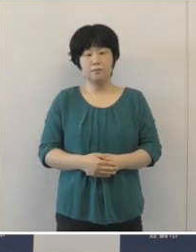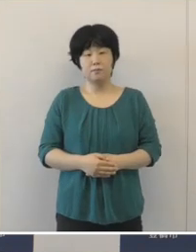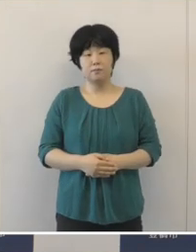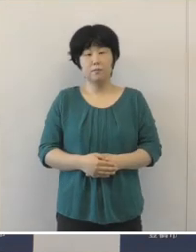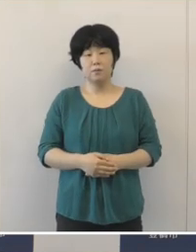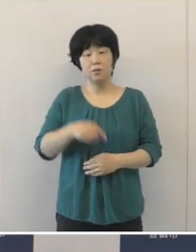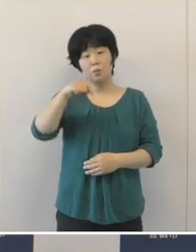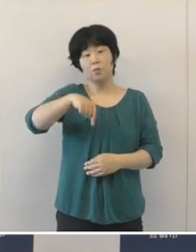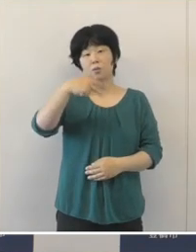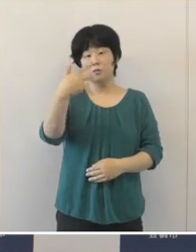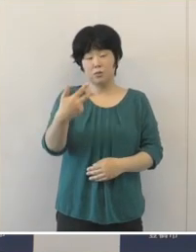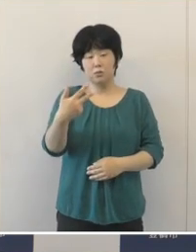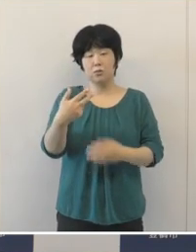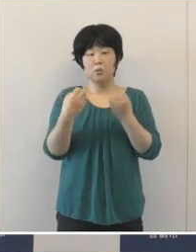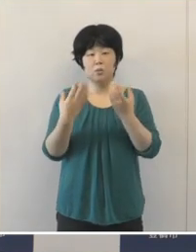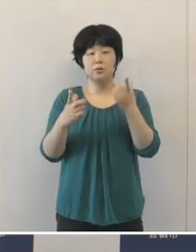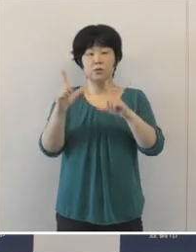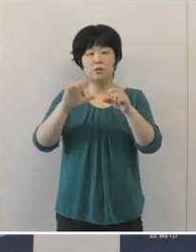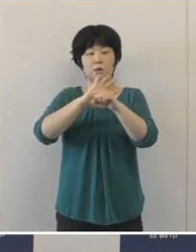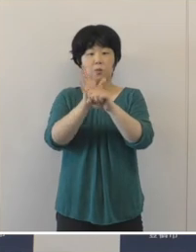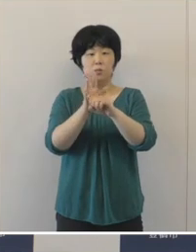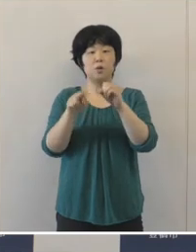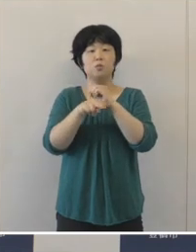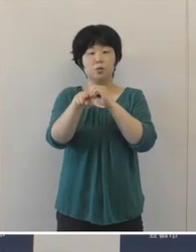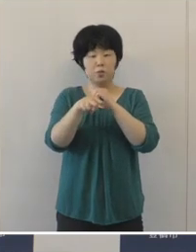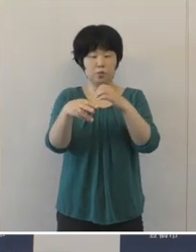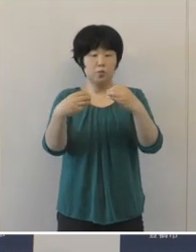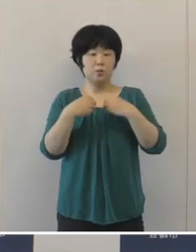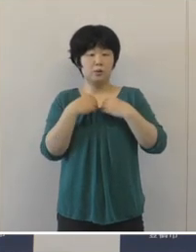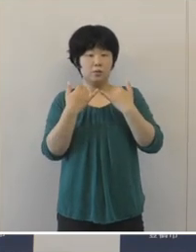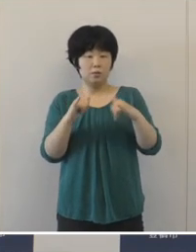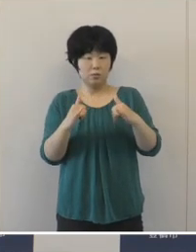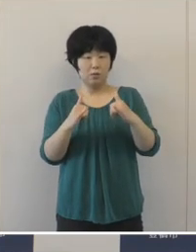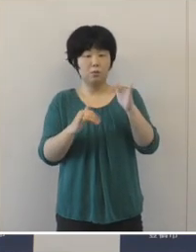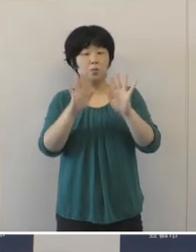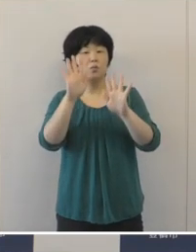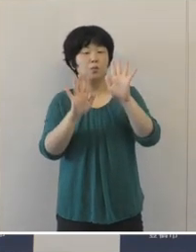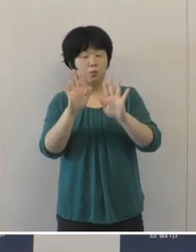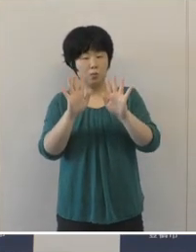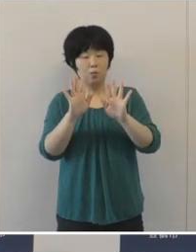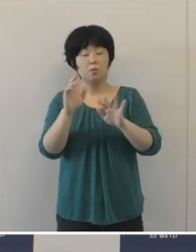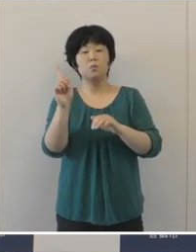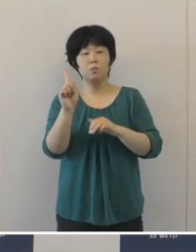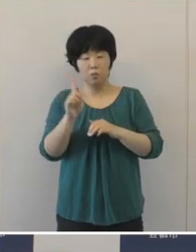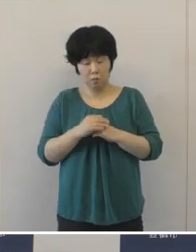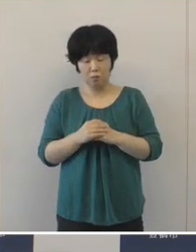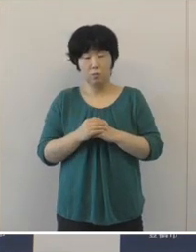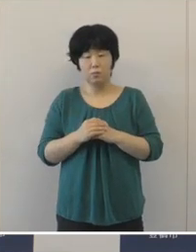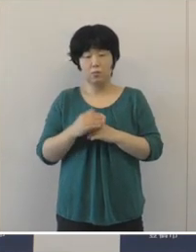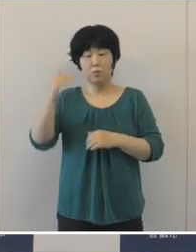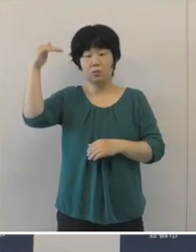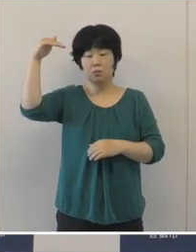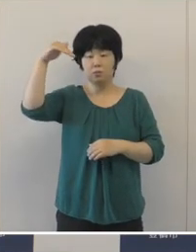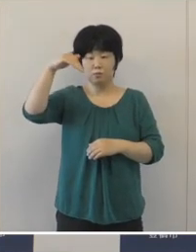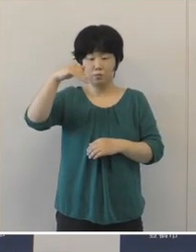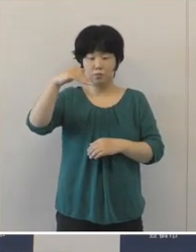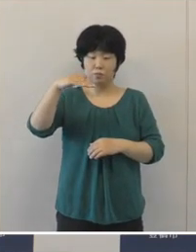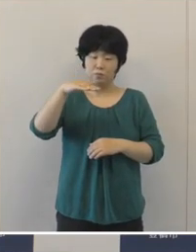本市の新型コロナウイルスの感染状況につきましては 下げ止まっていたという